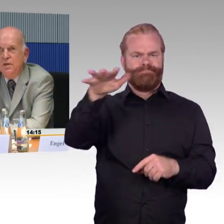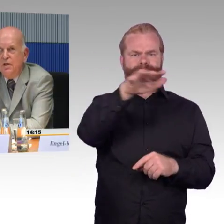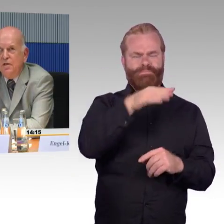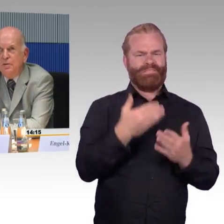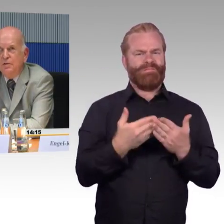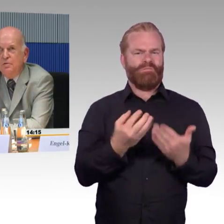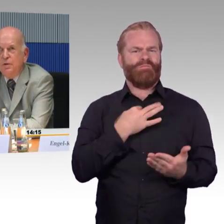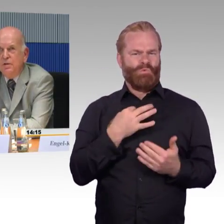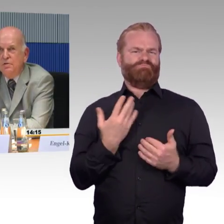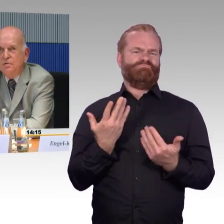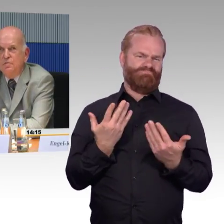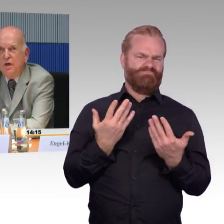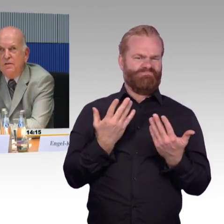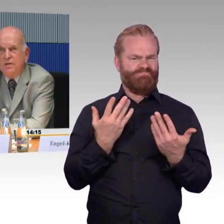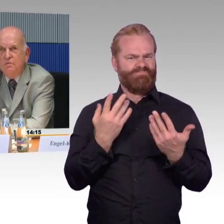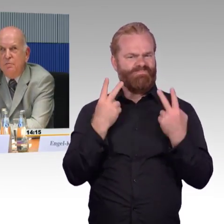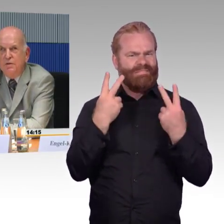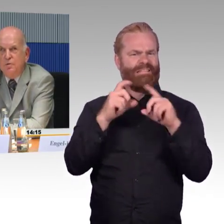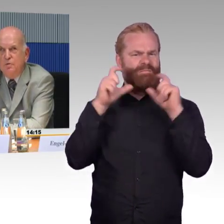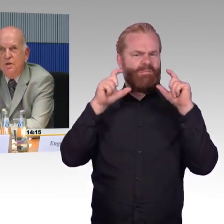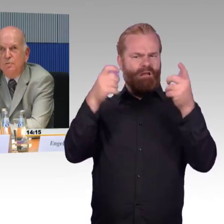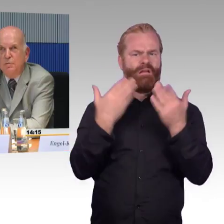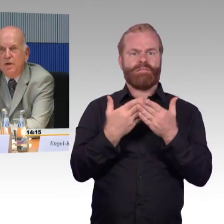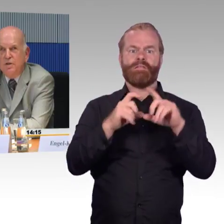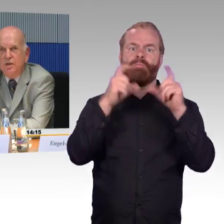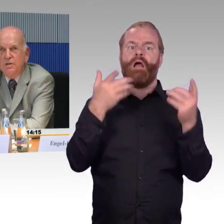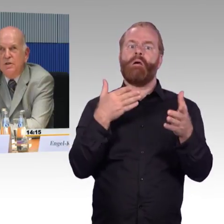dass man zumindest verlässliche Informationen darüber bereitstellt,